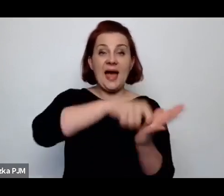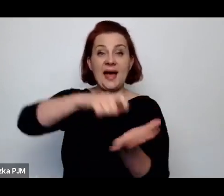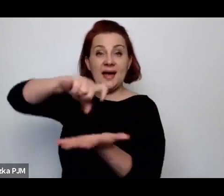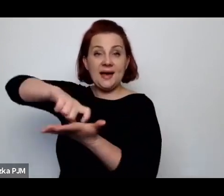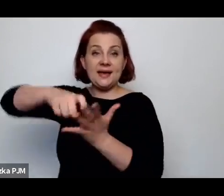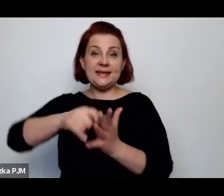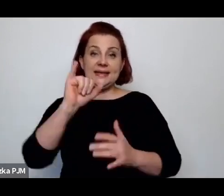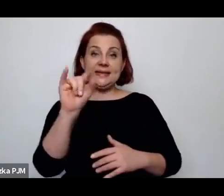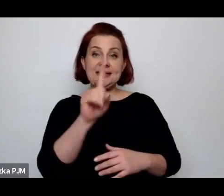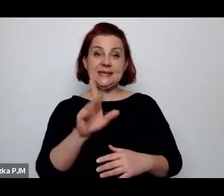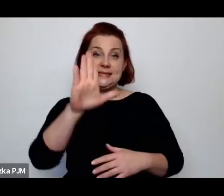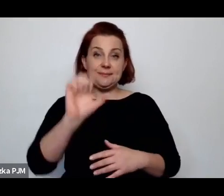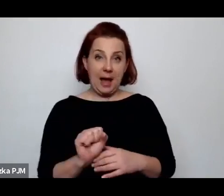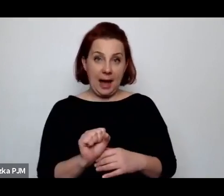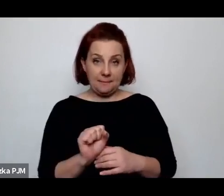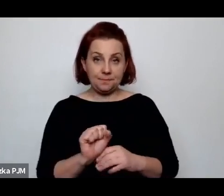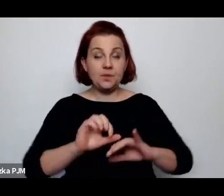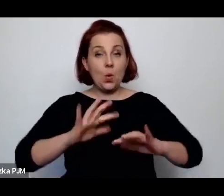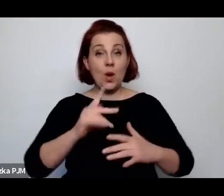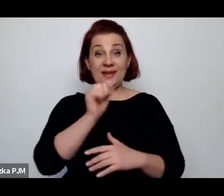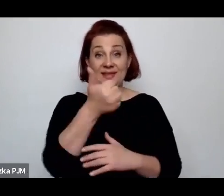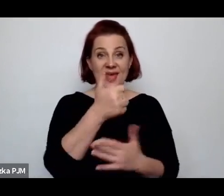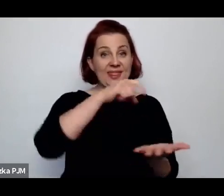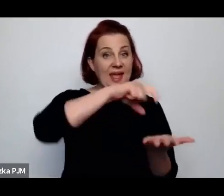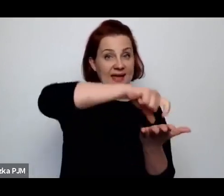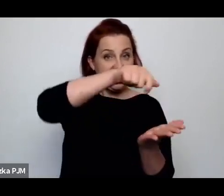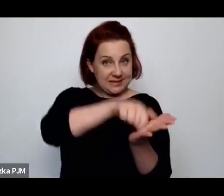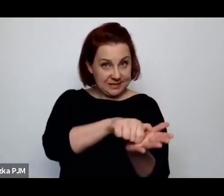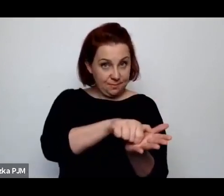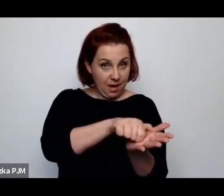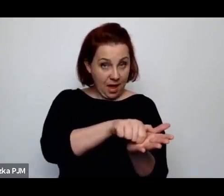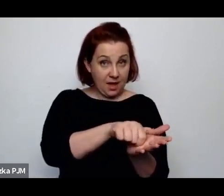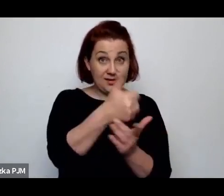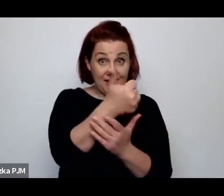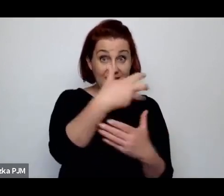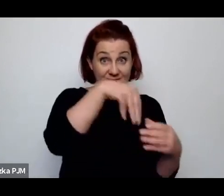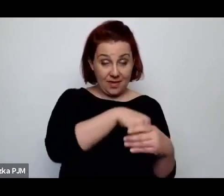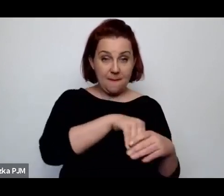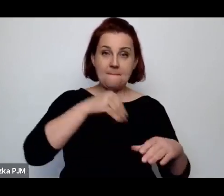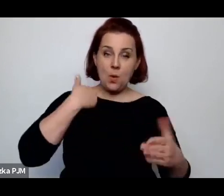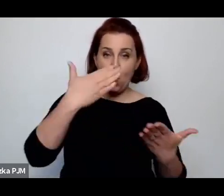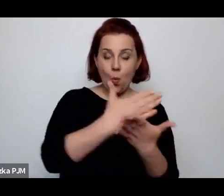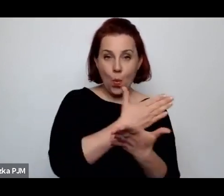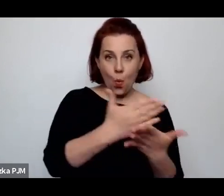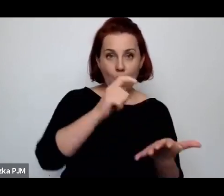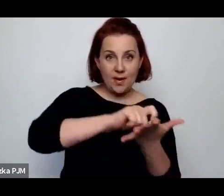Oczywiście jedna izba, to w tej jednej izbie była i kuchnia i pokój i wszystko razem